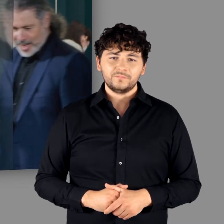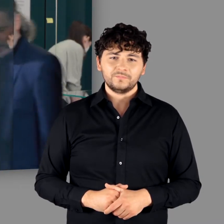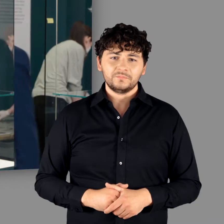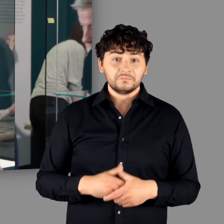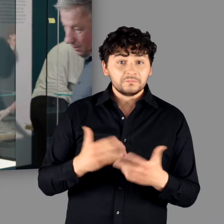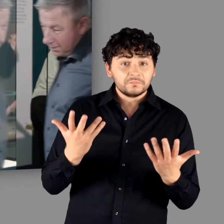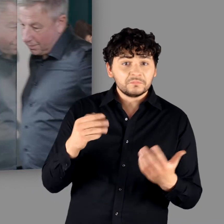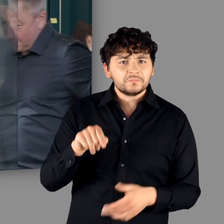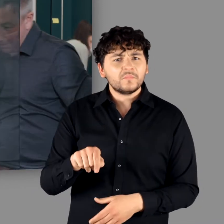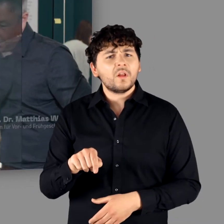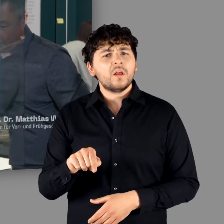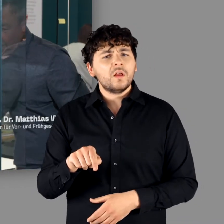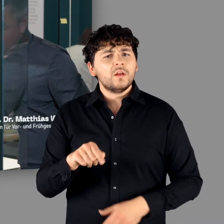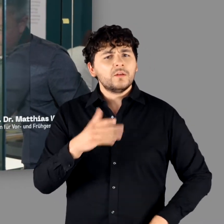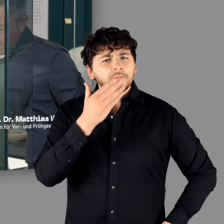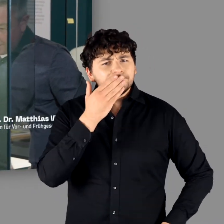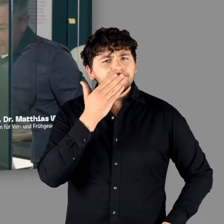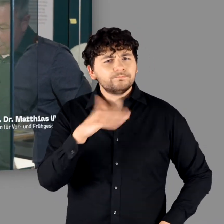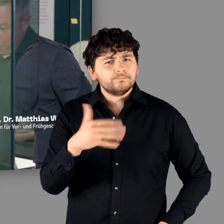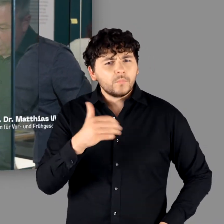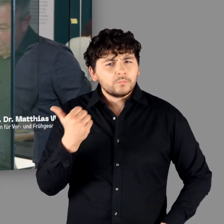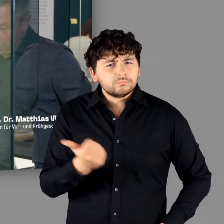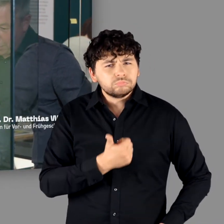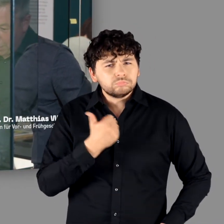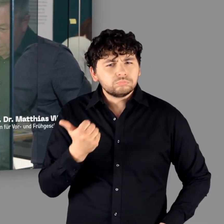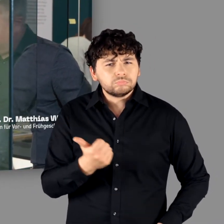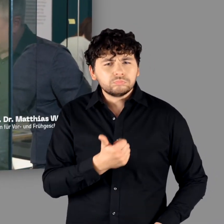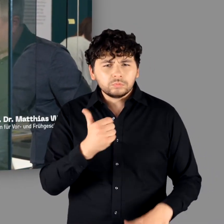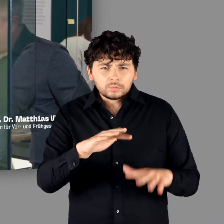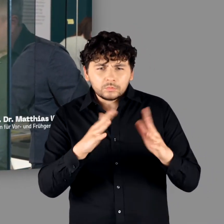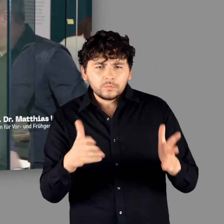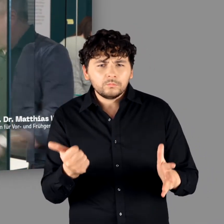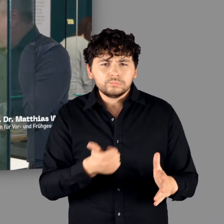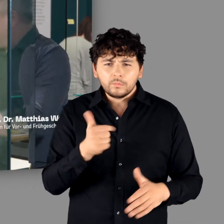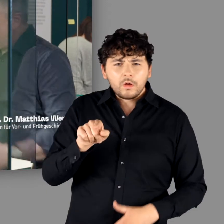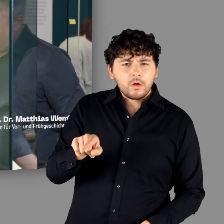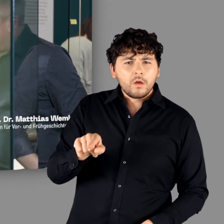"Das ist wirklich ein unglaublich toller Komplex. Und dann direkt neben Lypso." - "Ja."